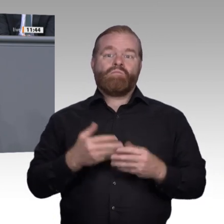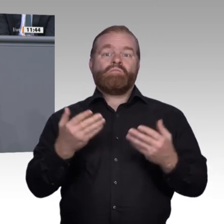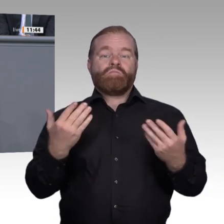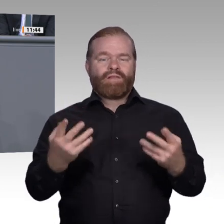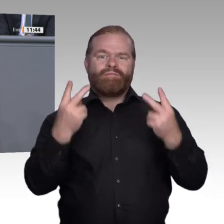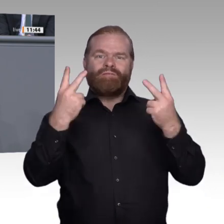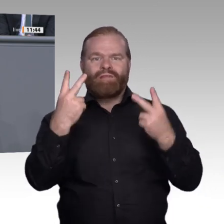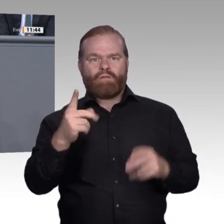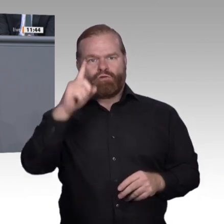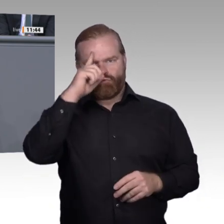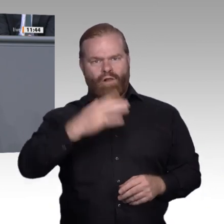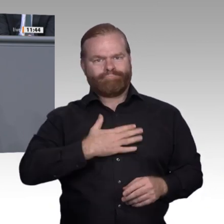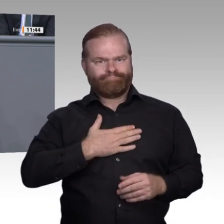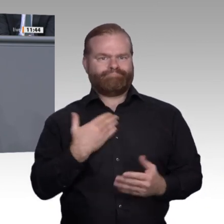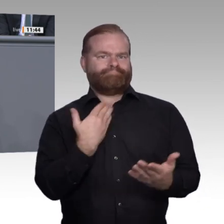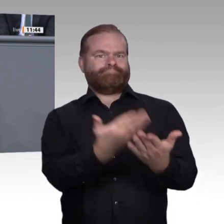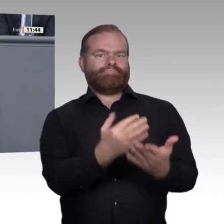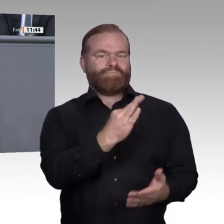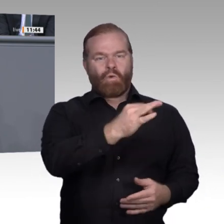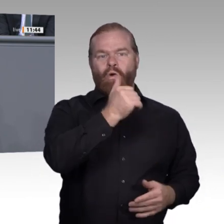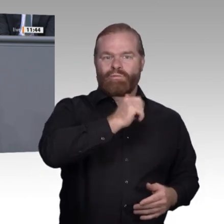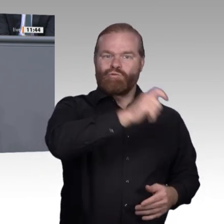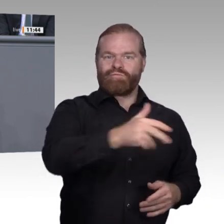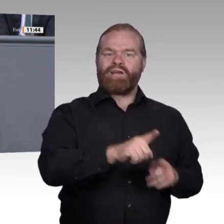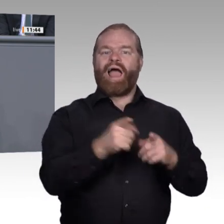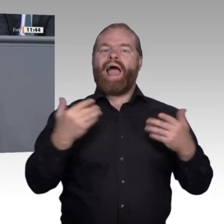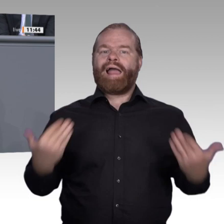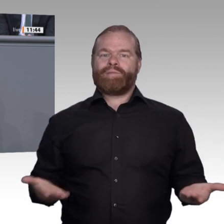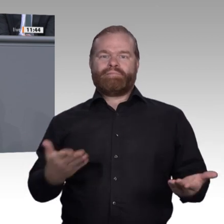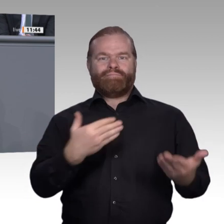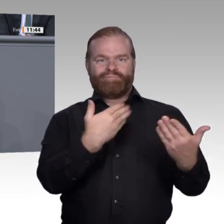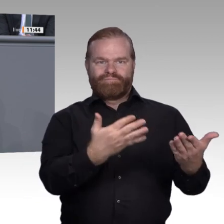„Lehrer, Ausbilder und Berater“: Diesen muss berufliche Fortund Weiterbildung zur